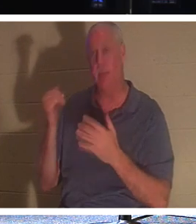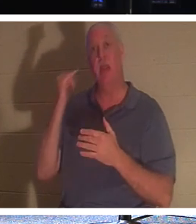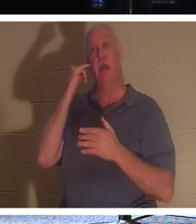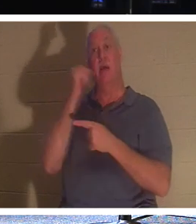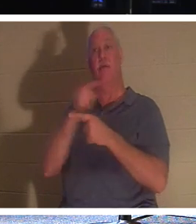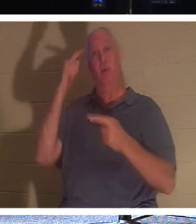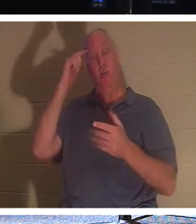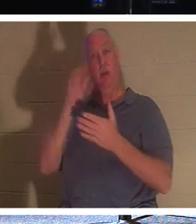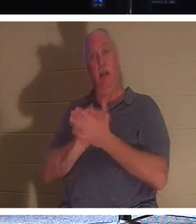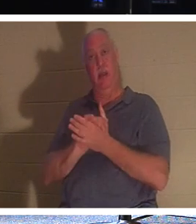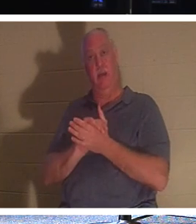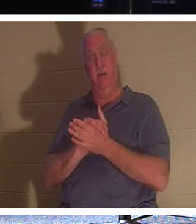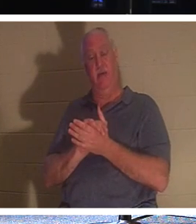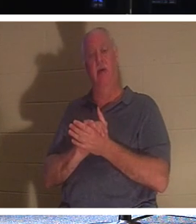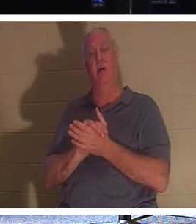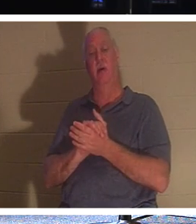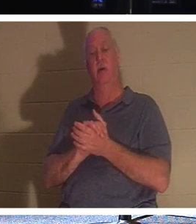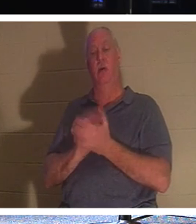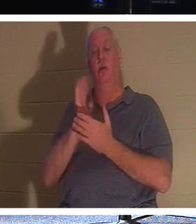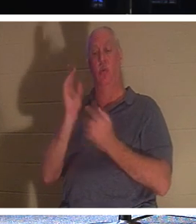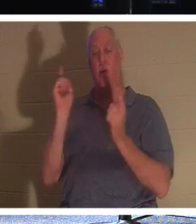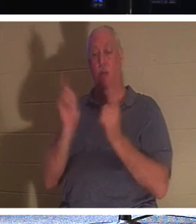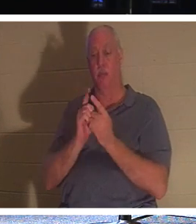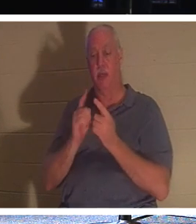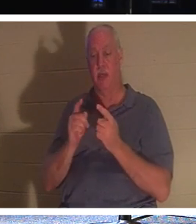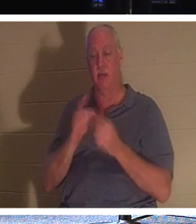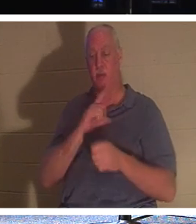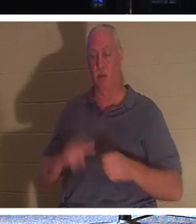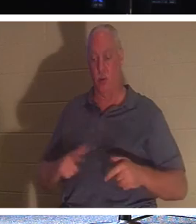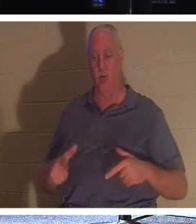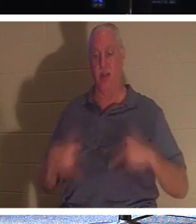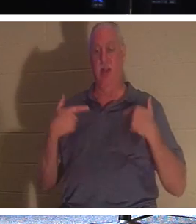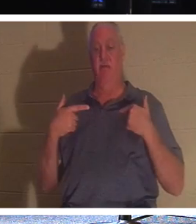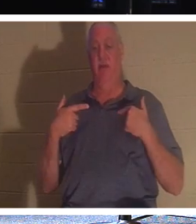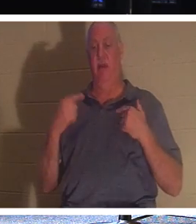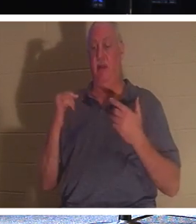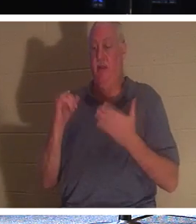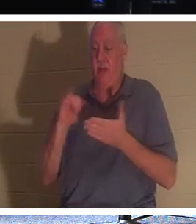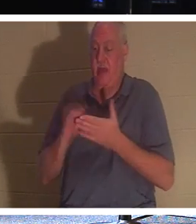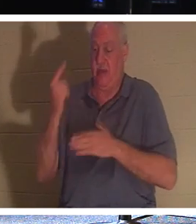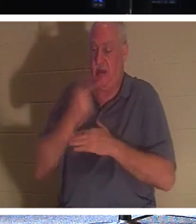Freund, werden Sie dem Lebenden Herrn begegnen. Der Tag wird durch diesen „Schleier des Fleisches“ gehen.